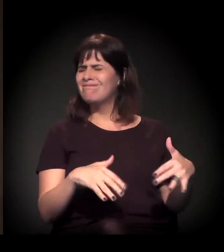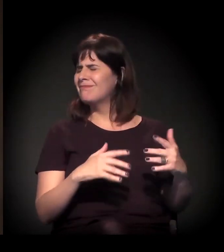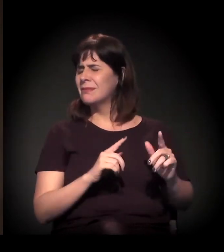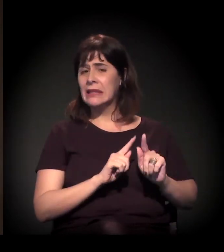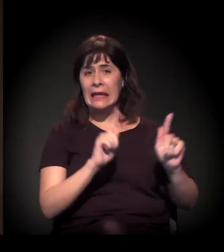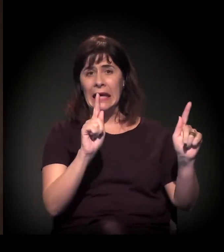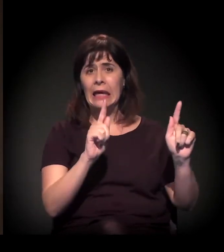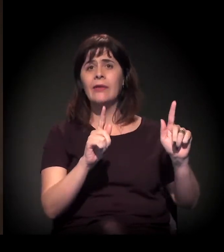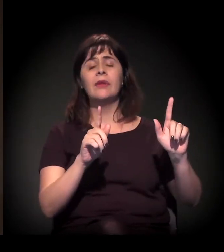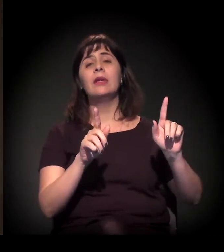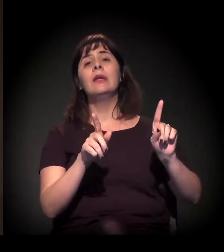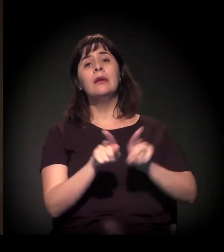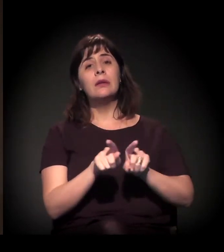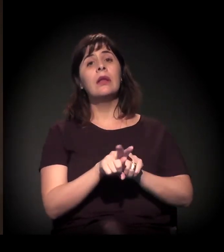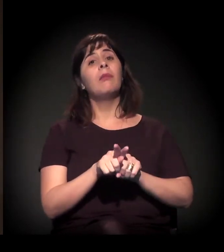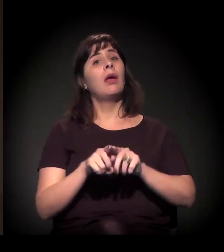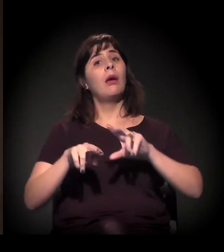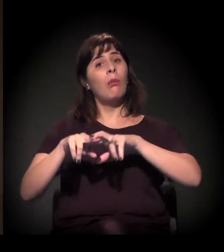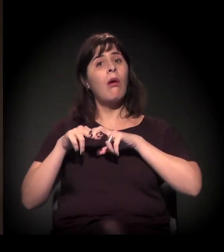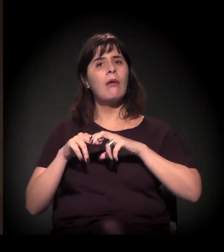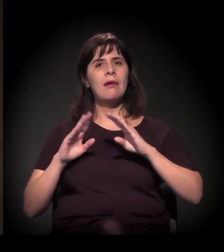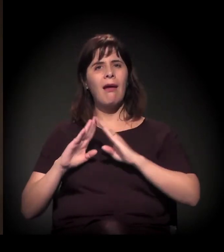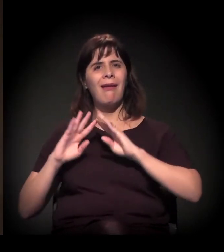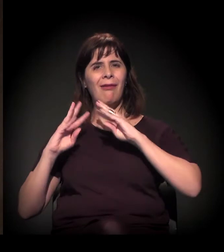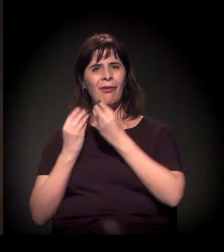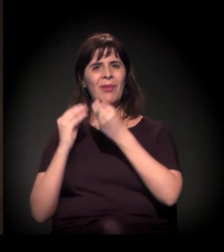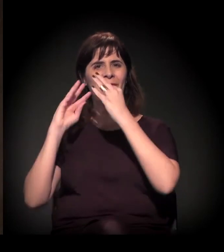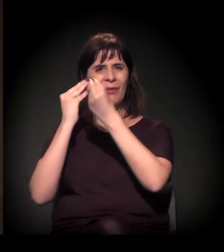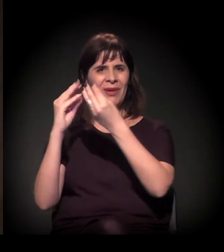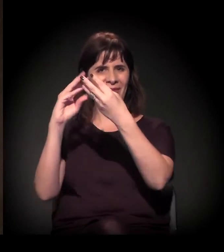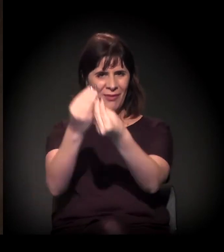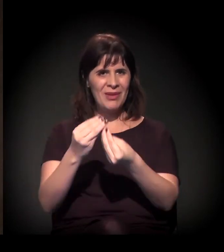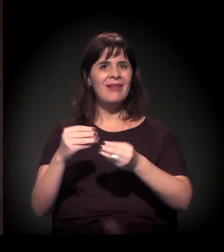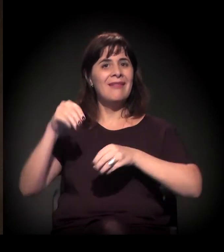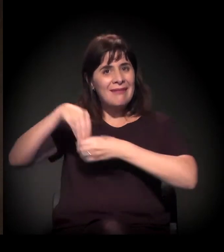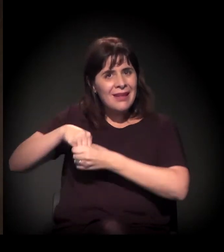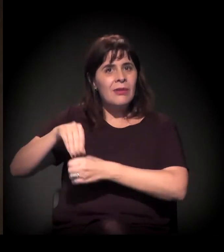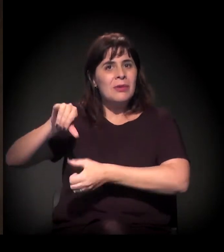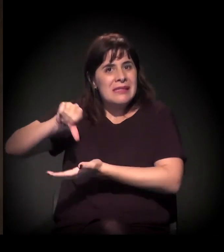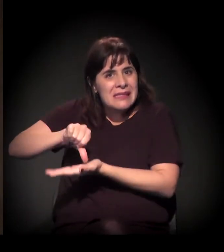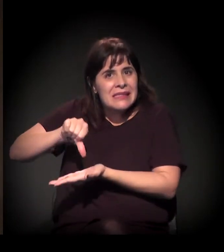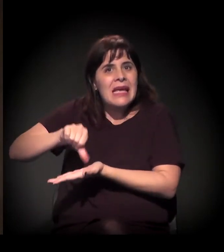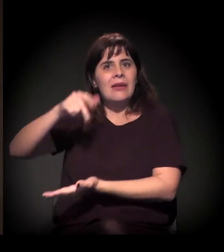seja para as pessoas que moram na situação de cortiço, em moradias precárias no centro da cidade,